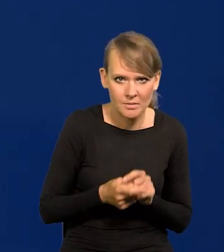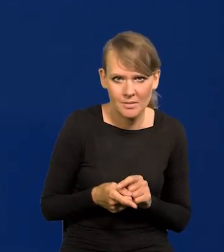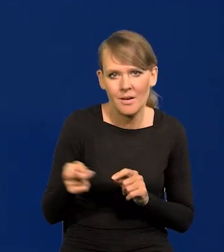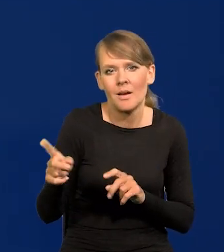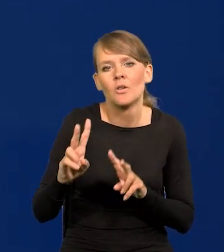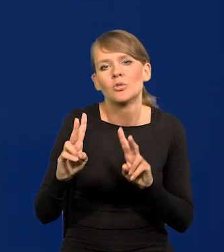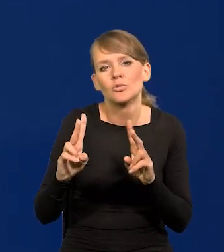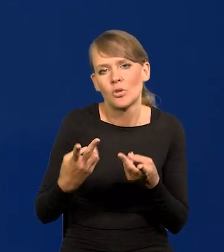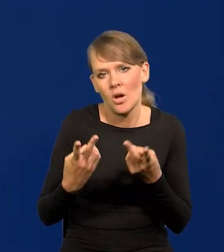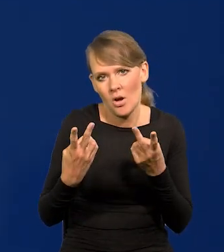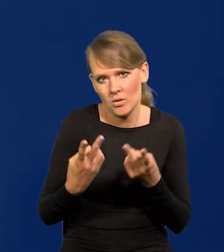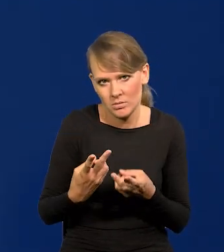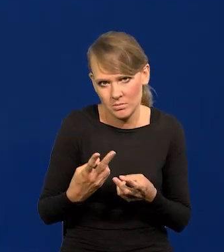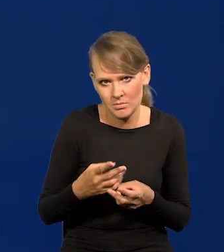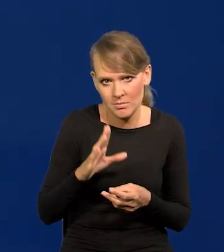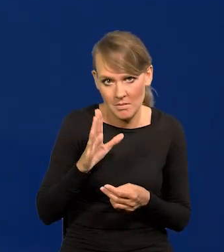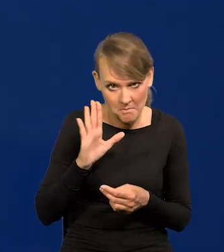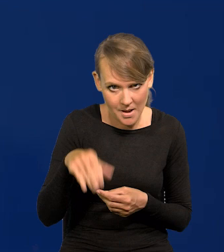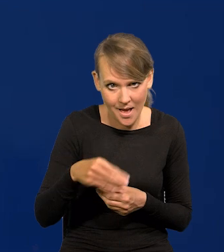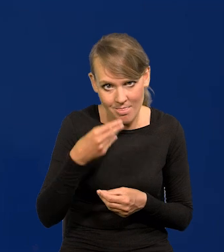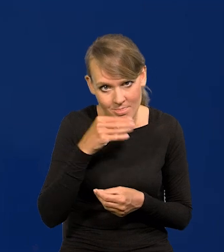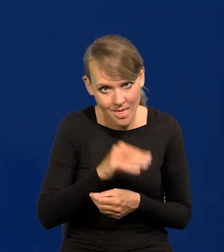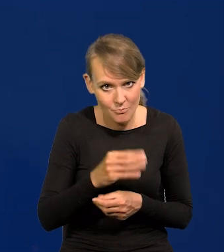Skąd mają mieć lepsze dane, lepsze projekty?